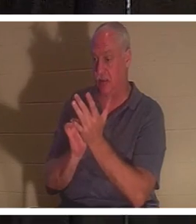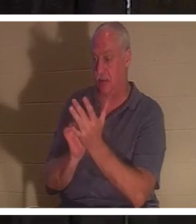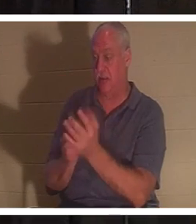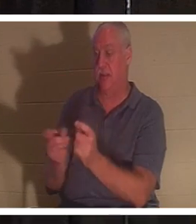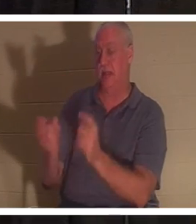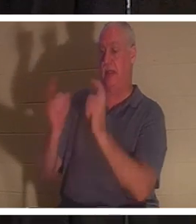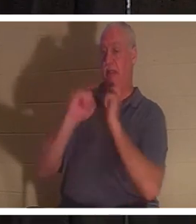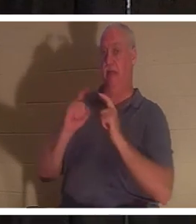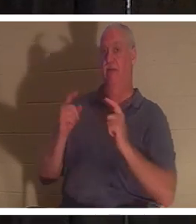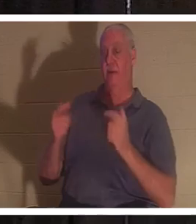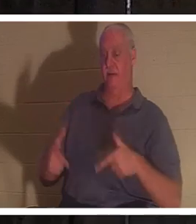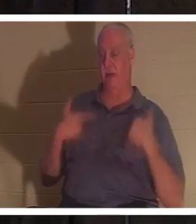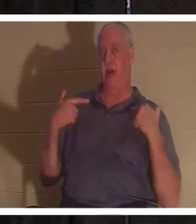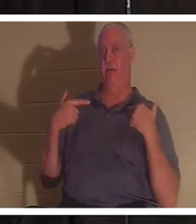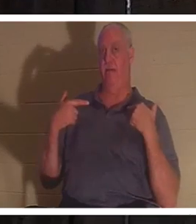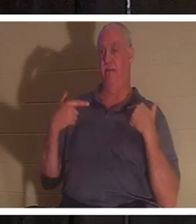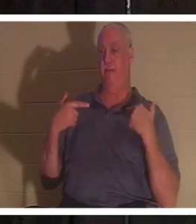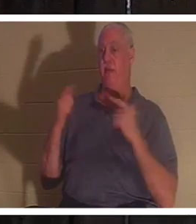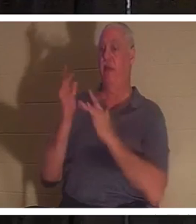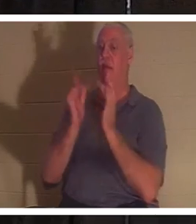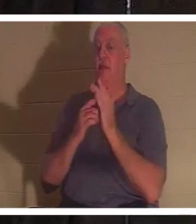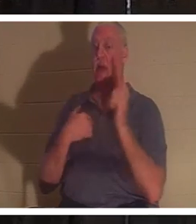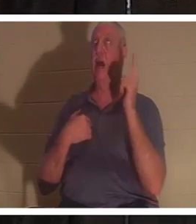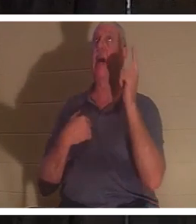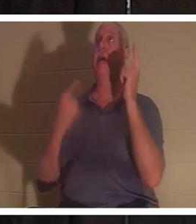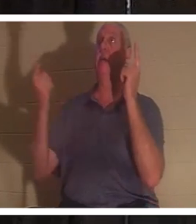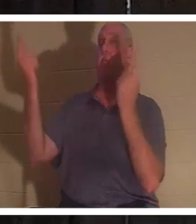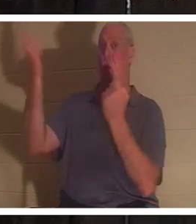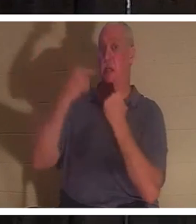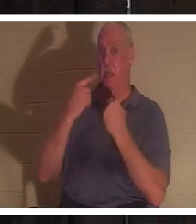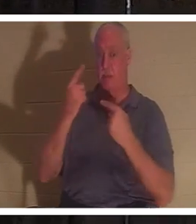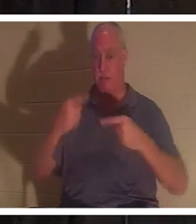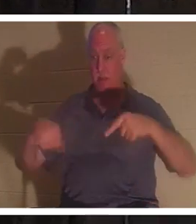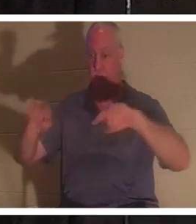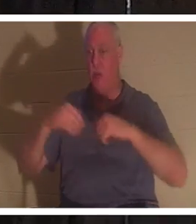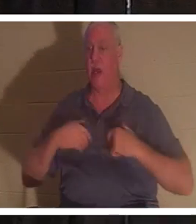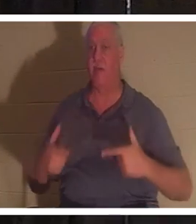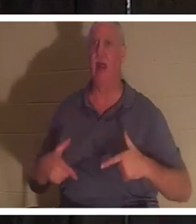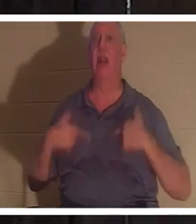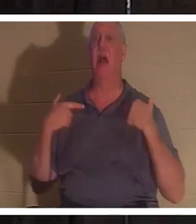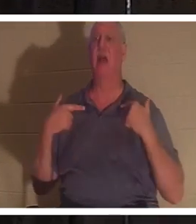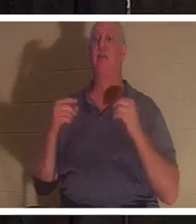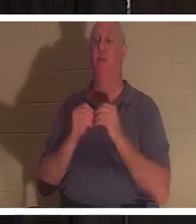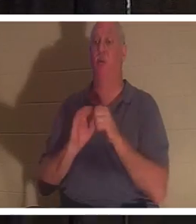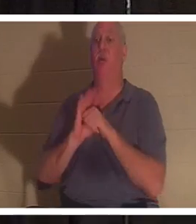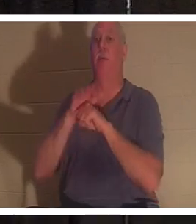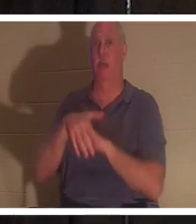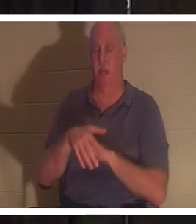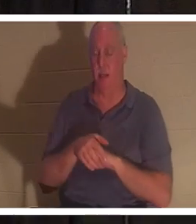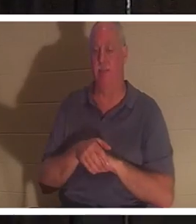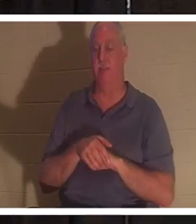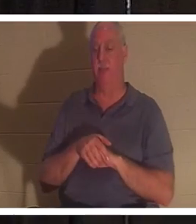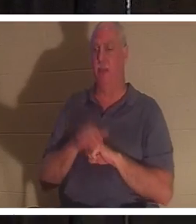예수님은 “내가 온 것은 양으로 생명을 얻게 하고 더 풍성히 얻게 하려 함이라”고 말씀하셨습니다. 그가 우리에게 생명을 주기 위해 오셨다면